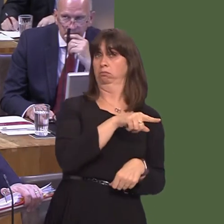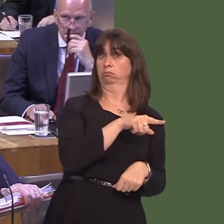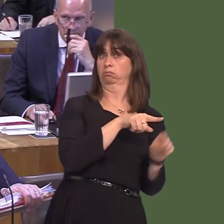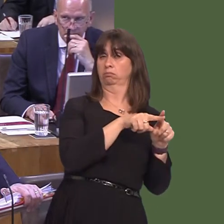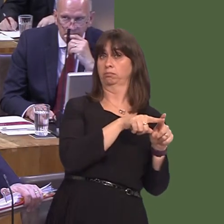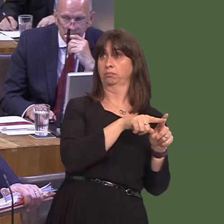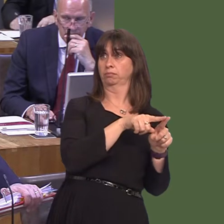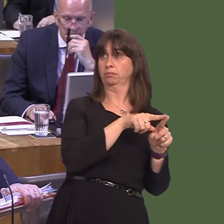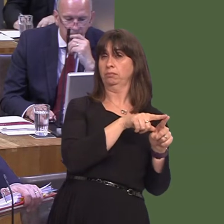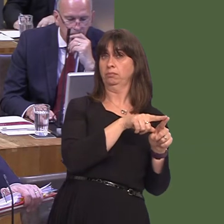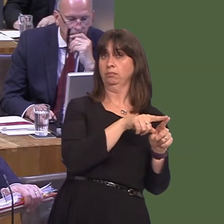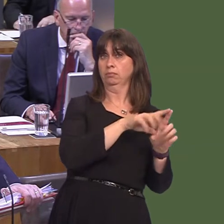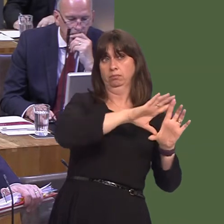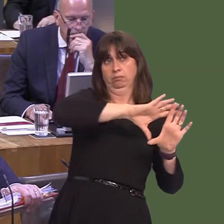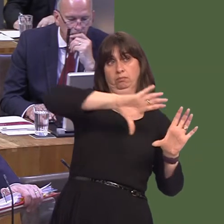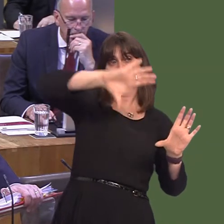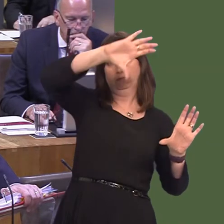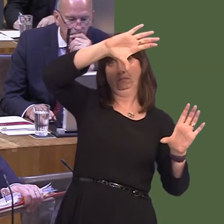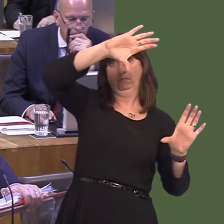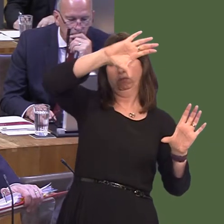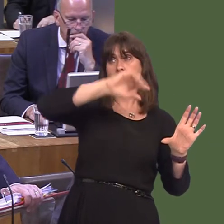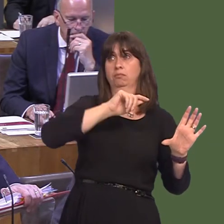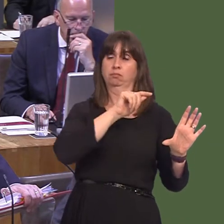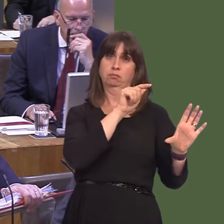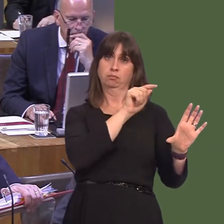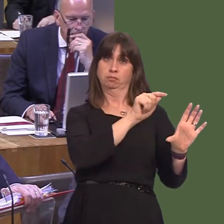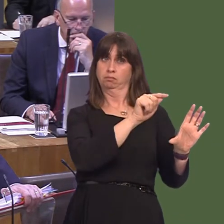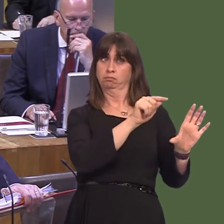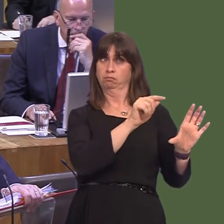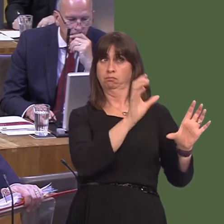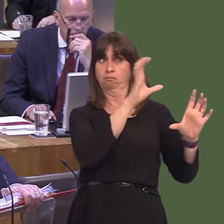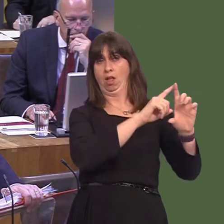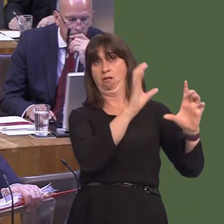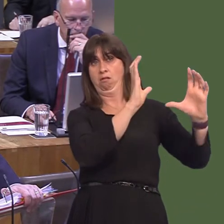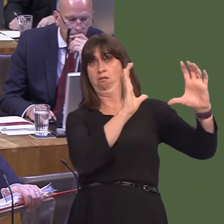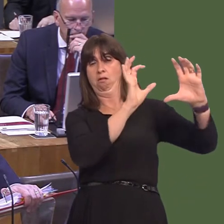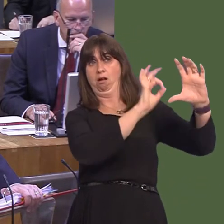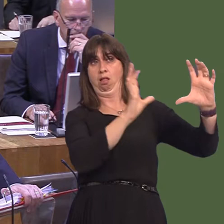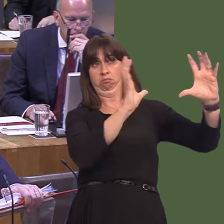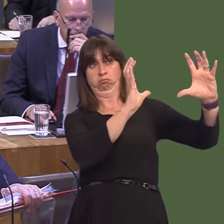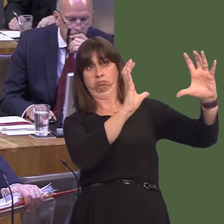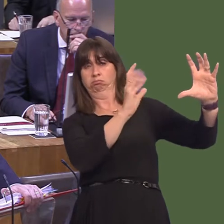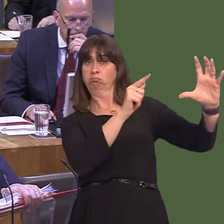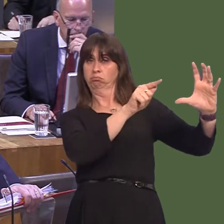on the continent on the other. So, there's no reason at all, rationally, why we shouldn't